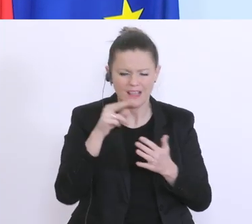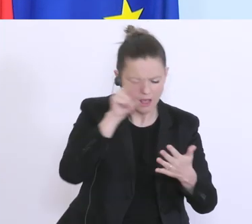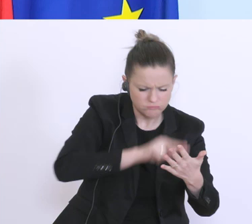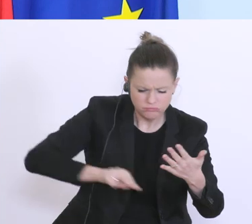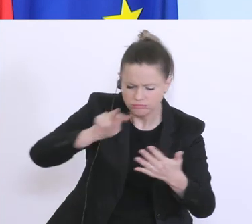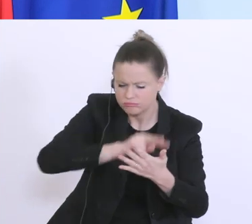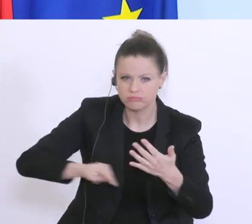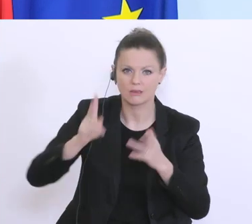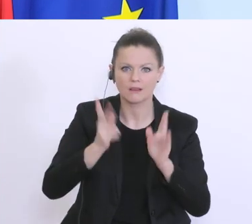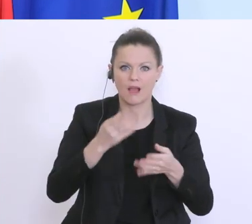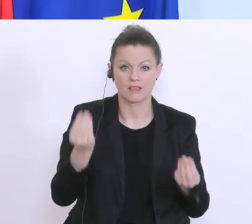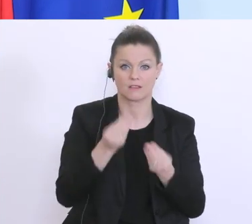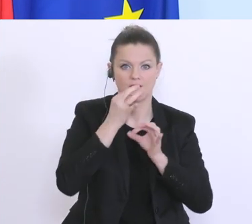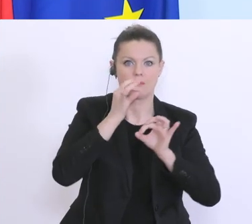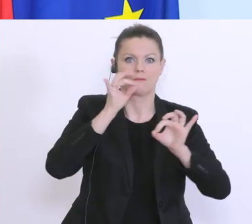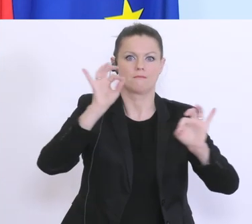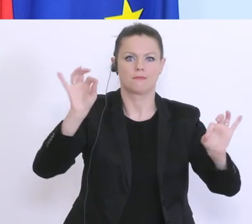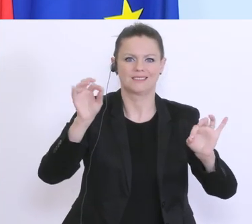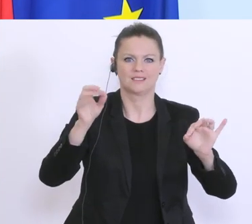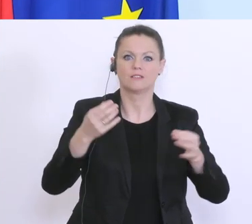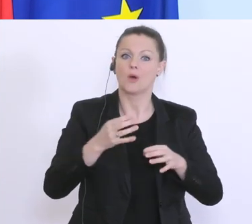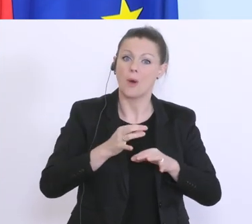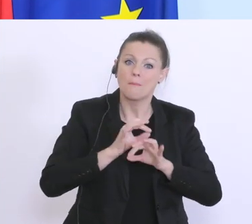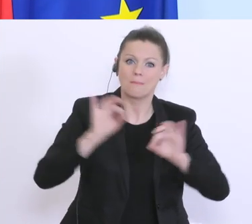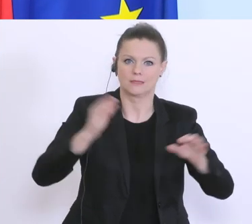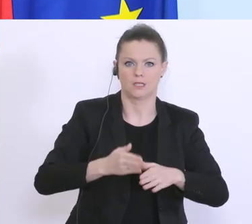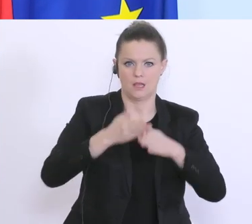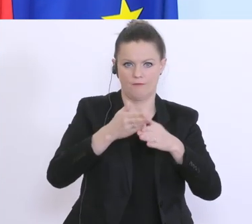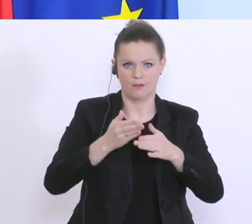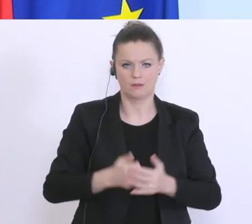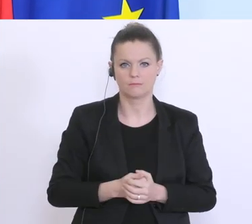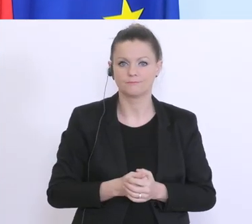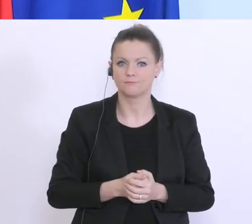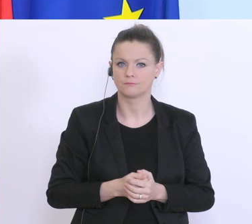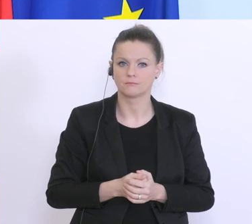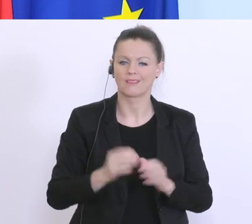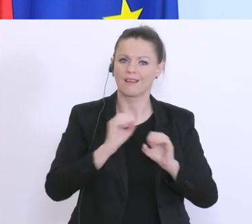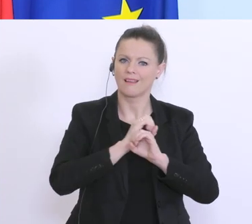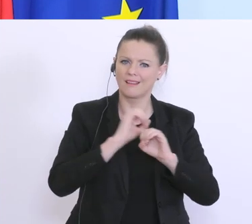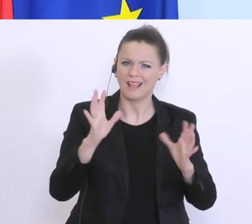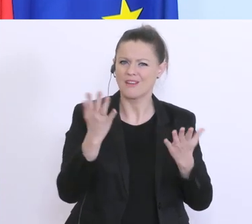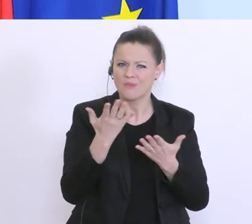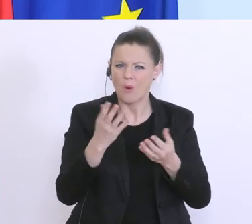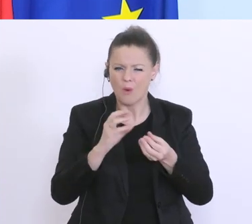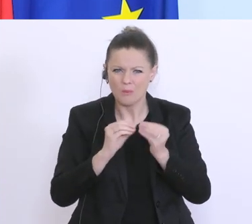Dinge verbessern und weiterhelfen. Und da ist natürlich einer der Engpässe jetzt, dass die